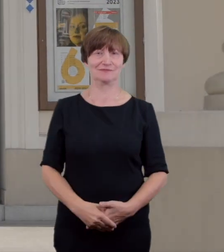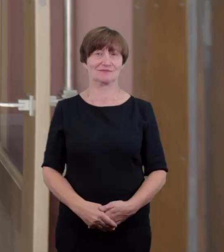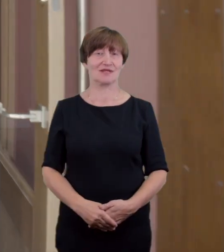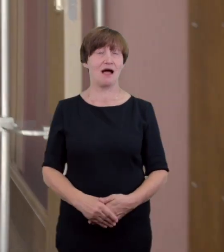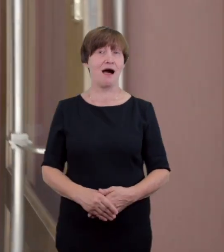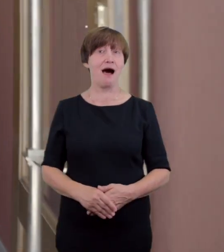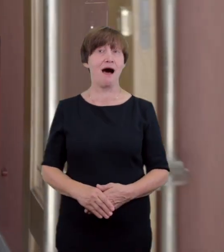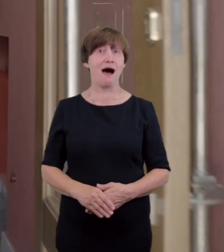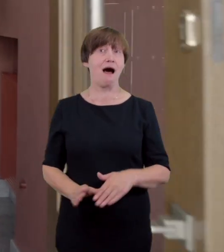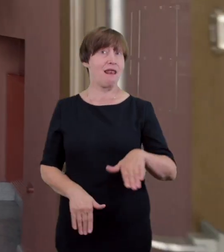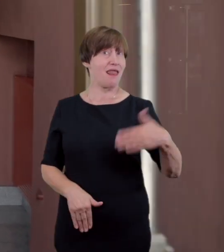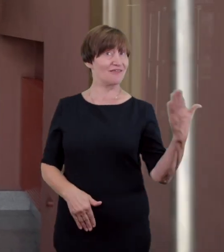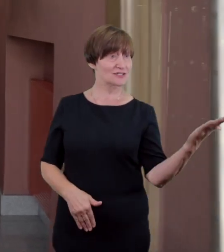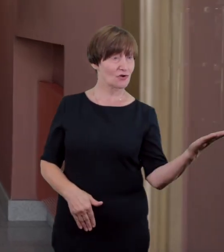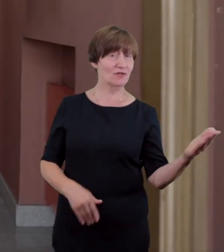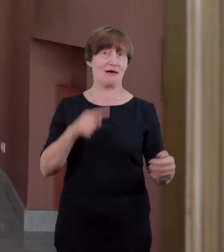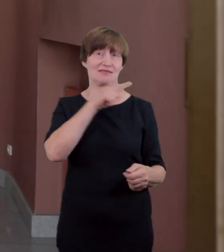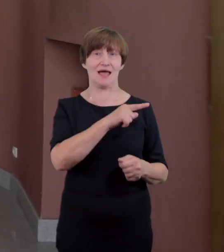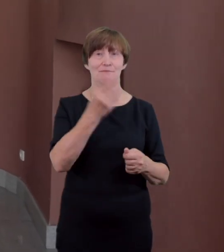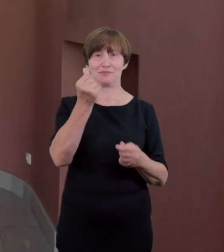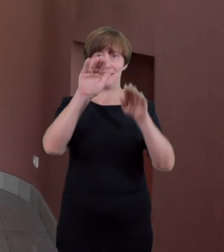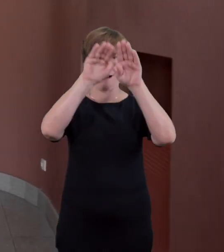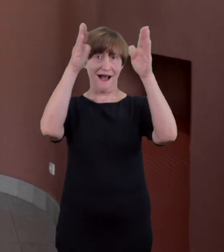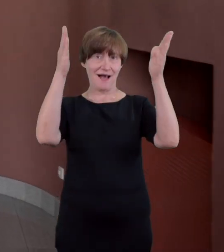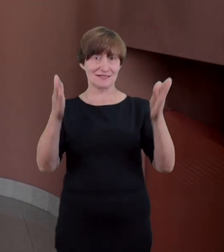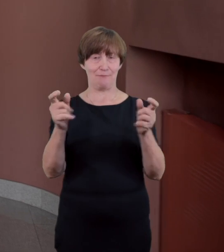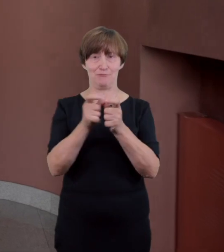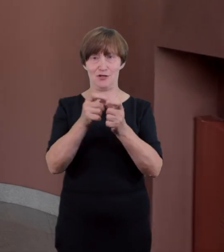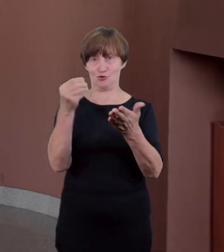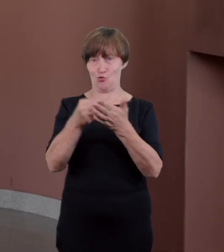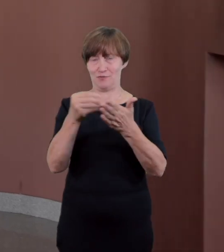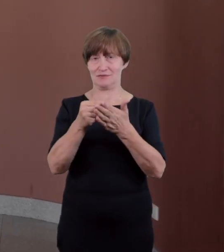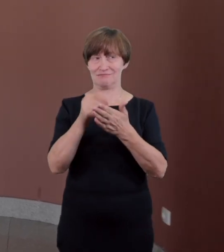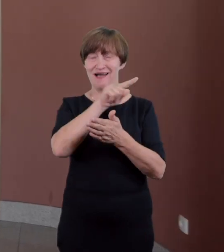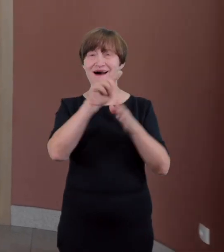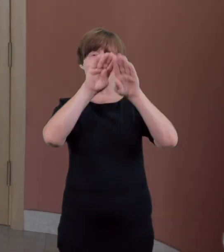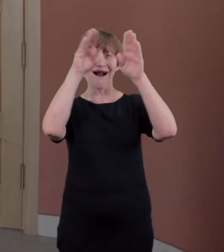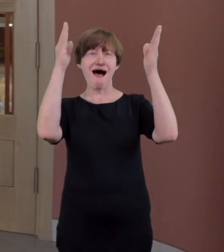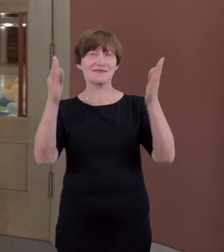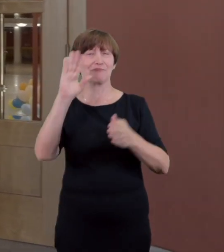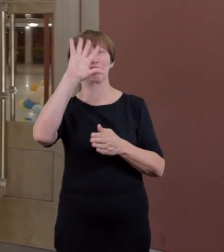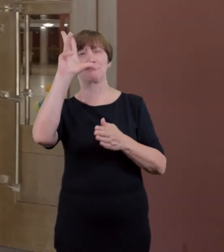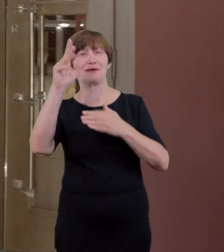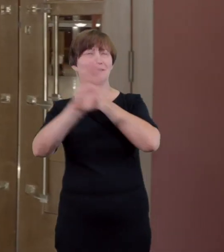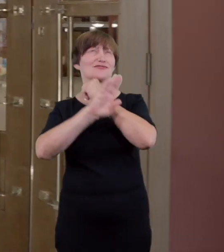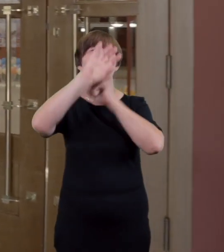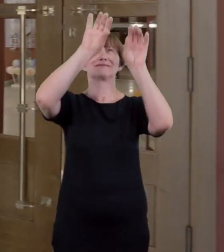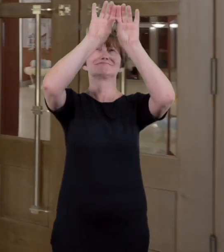zaraz za progiem po lewej stronie znajdziemy kasę biletową w oryginalnej drewnianej zabudowie